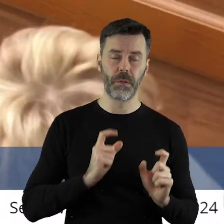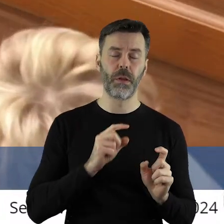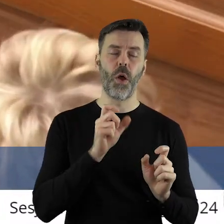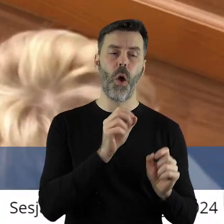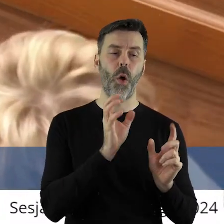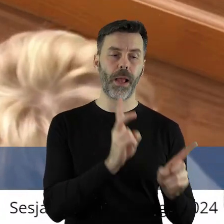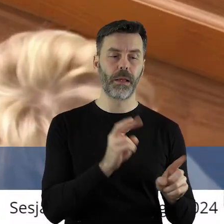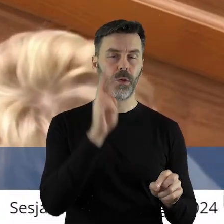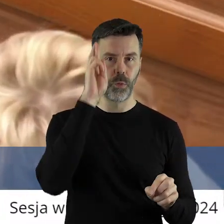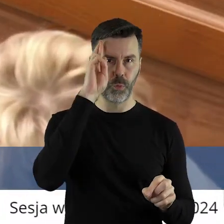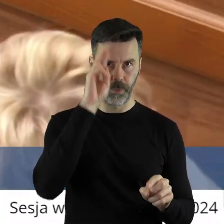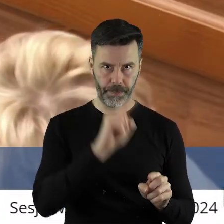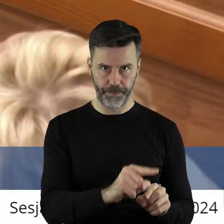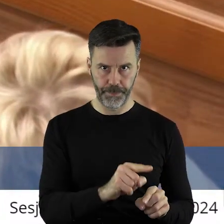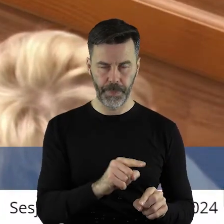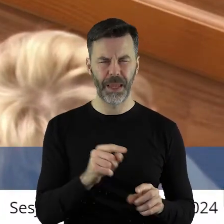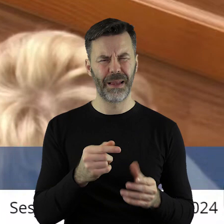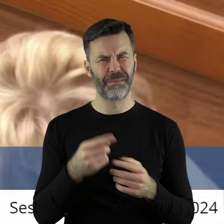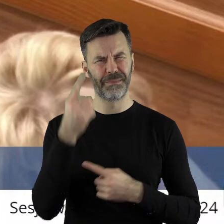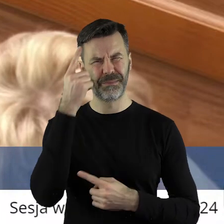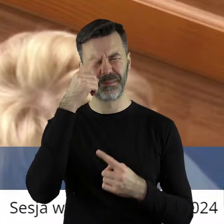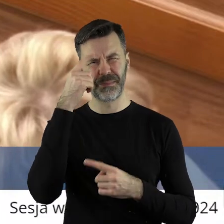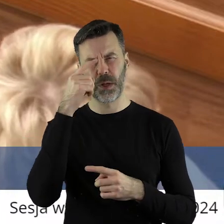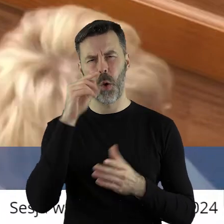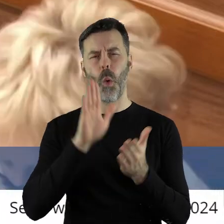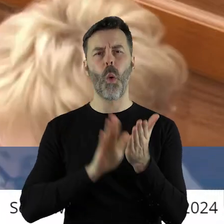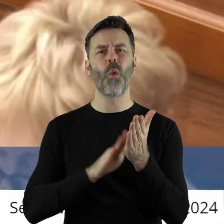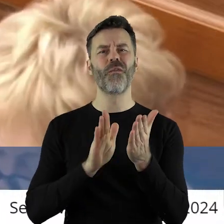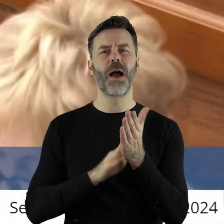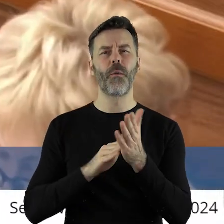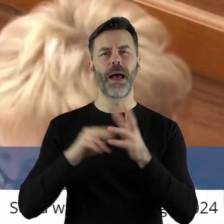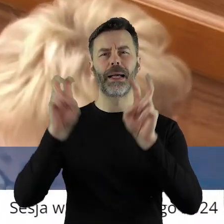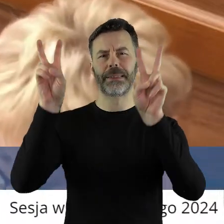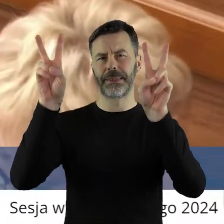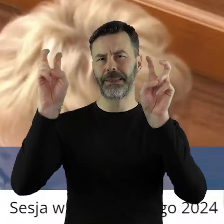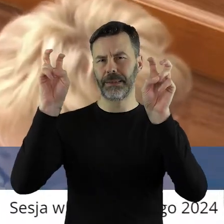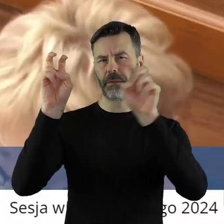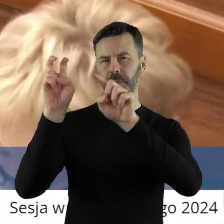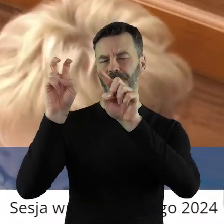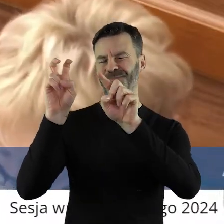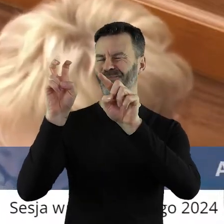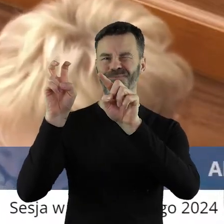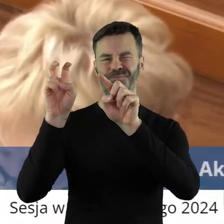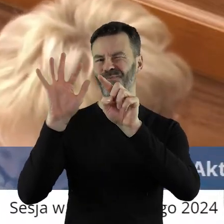przyjmuje i rozumiem. Uważam również, że tytuł tej uchwały powinien pan być